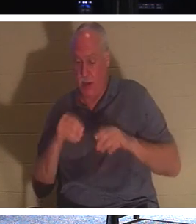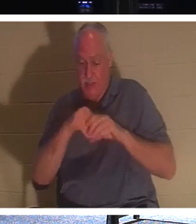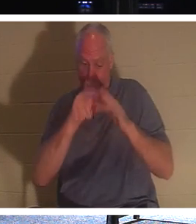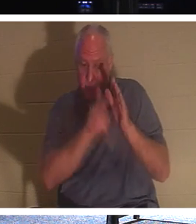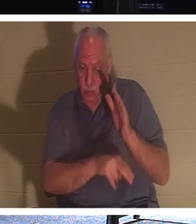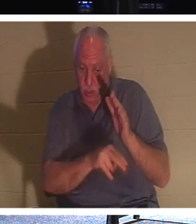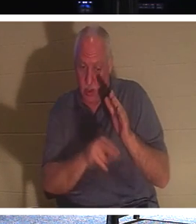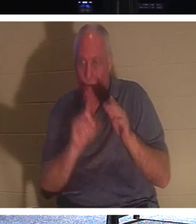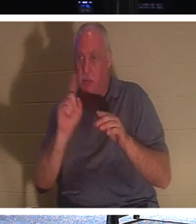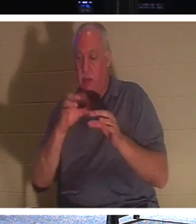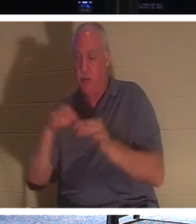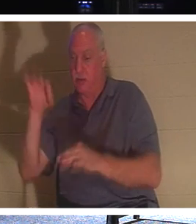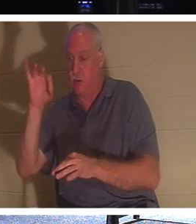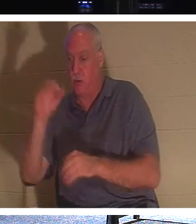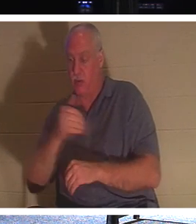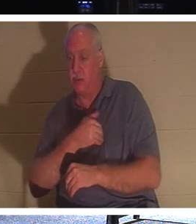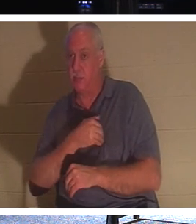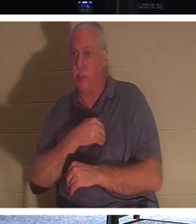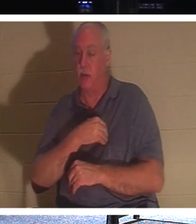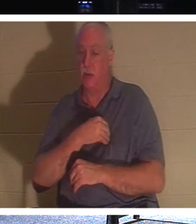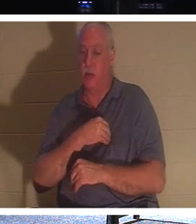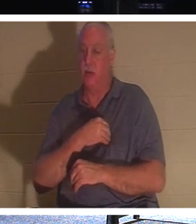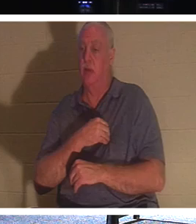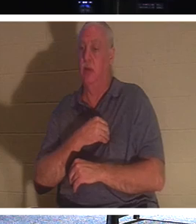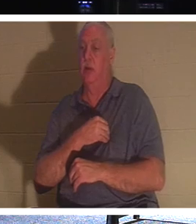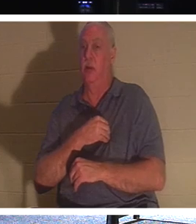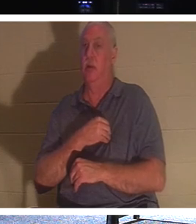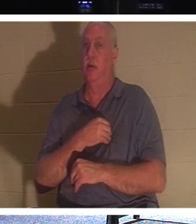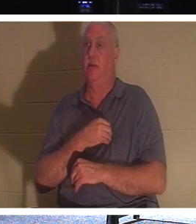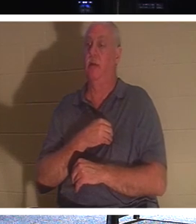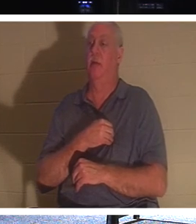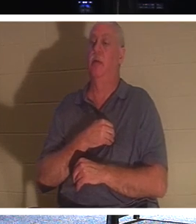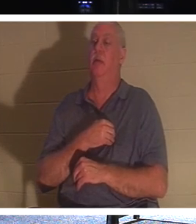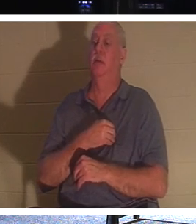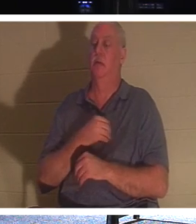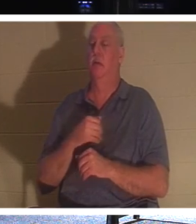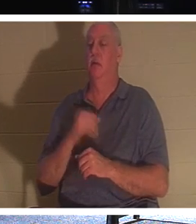dieser ewige Teil unserer Natur. Wenn Sie einen Gläubigen haben, einen Verwandten, der ein Gläubiger ist,